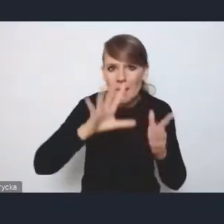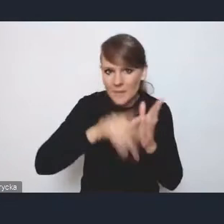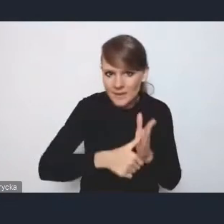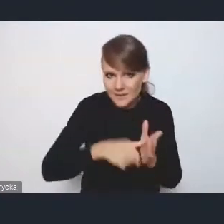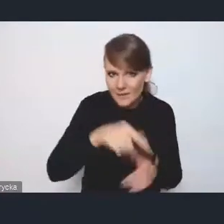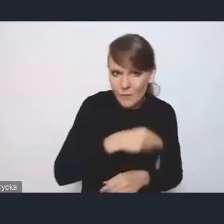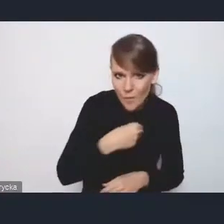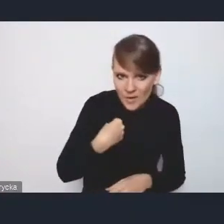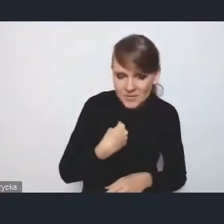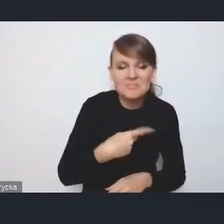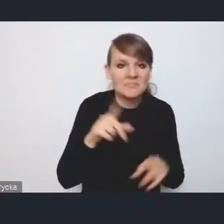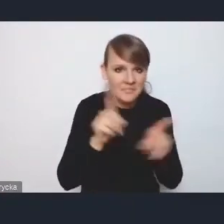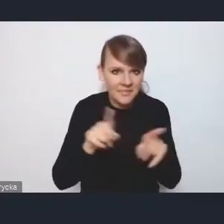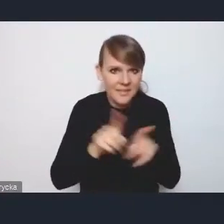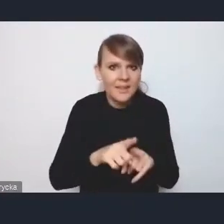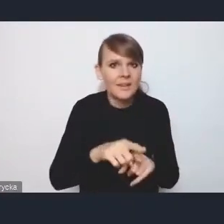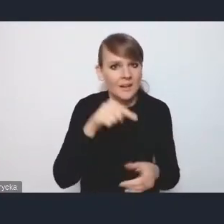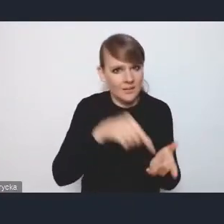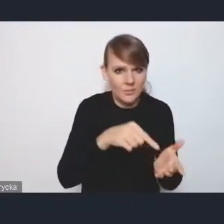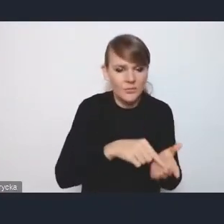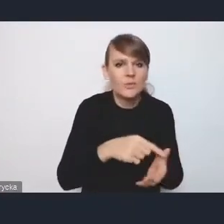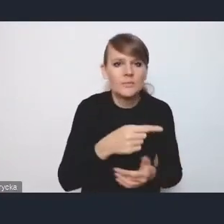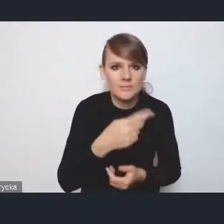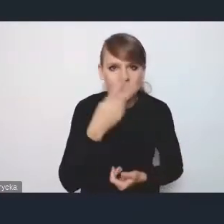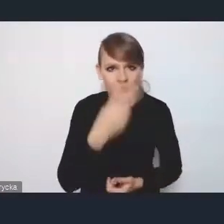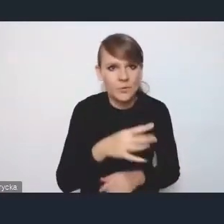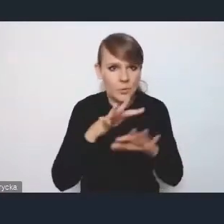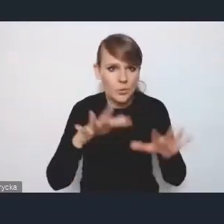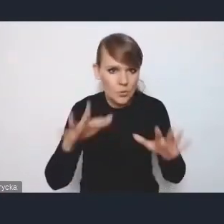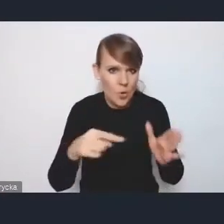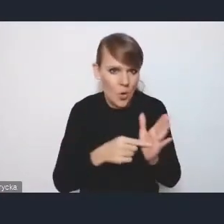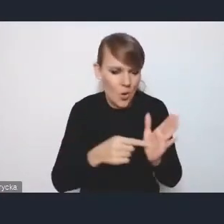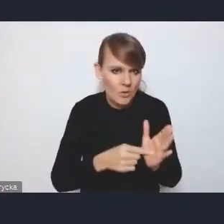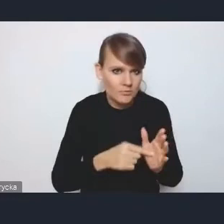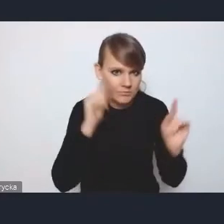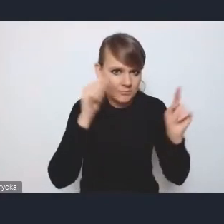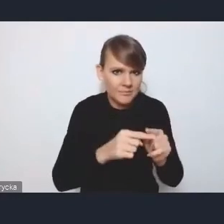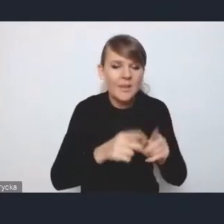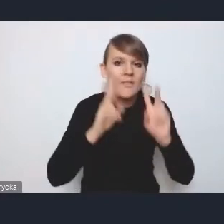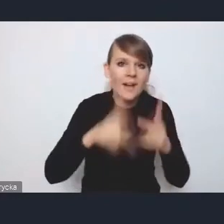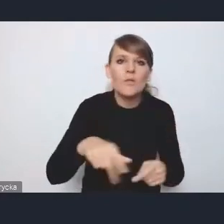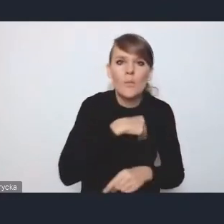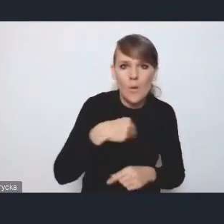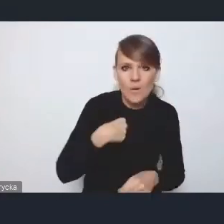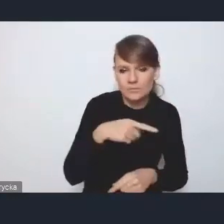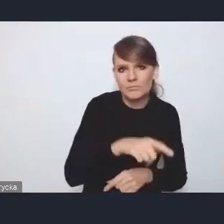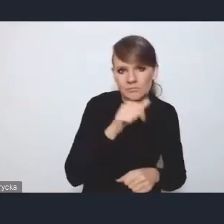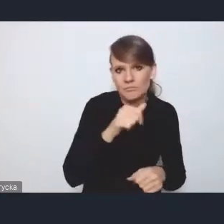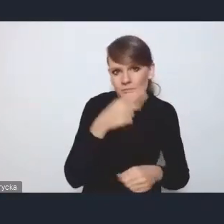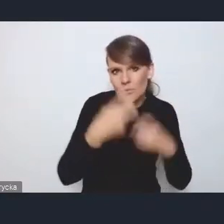tam też jest dość sporo uwagi poświęconej temu zagadnieniu, że faktycznie mamy w Polsce problem tego rozwoju dość nierównomiernego.